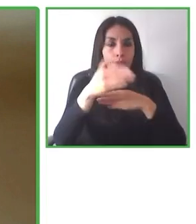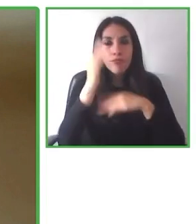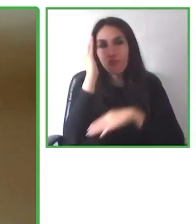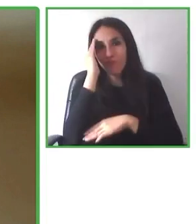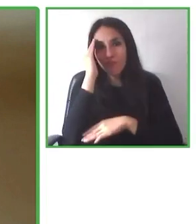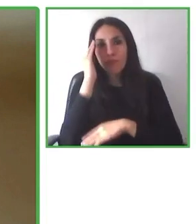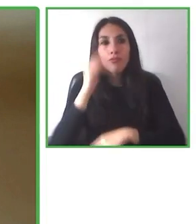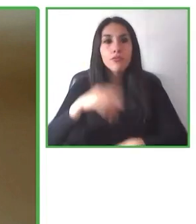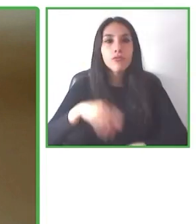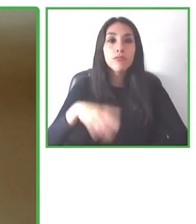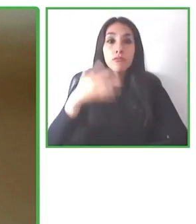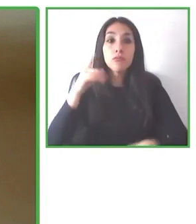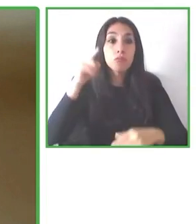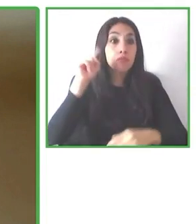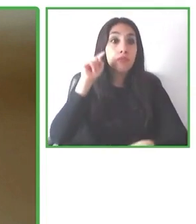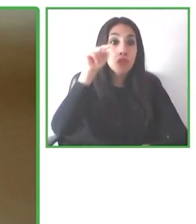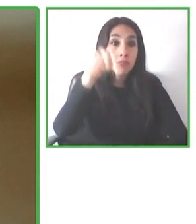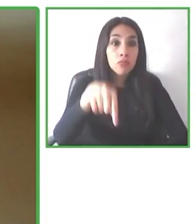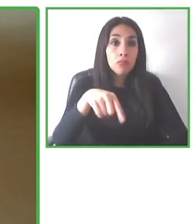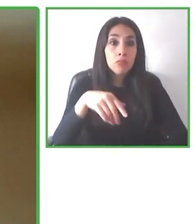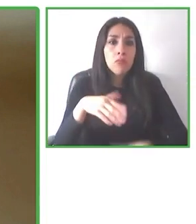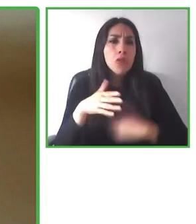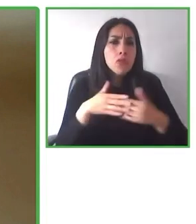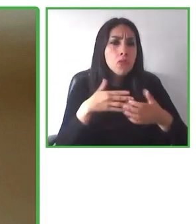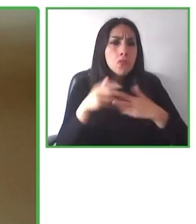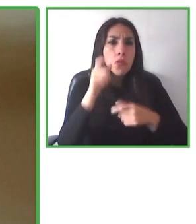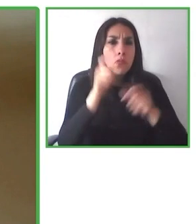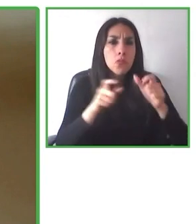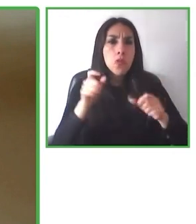Hay más de 20 preguntas. Así podemos entender mejor lo que el usuario requiere.